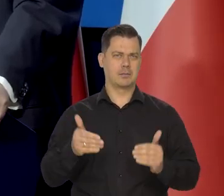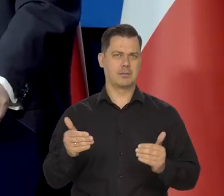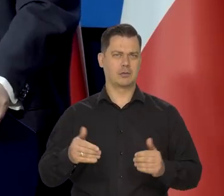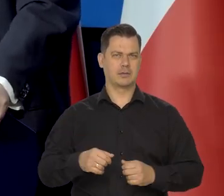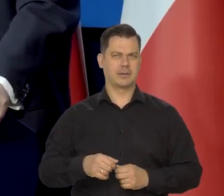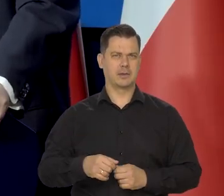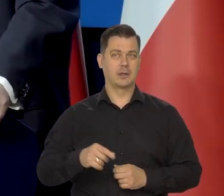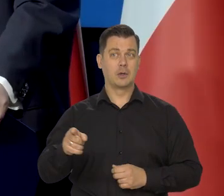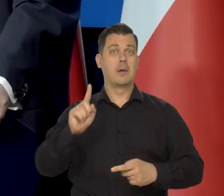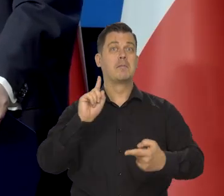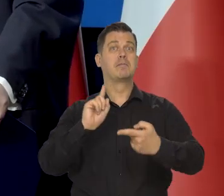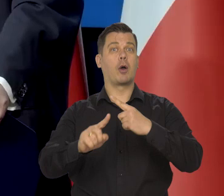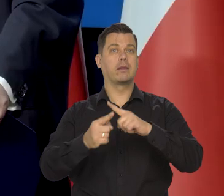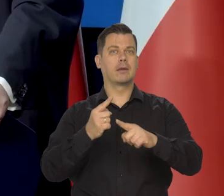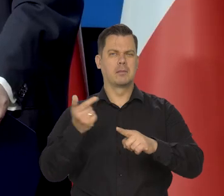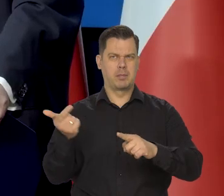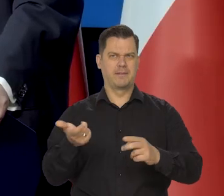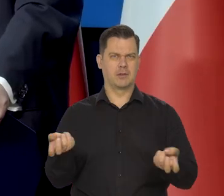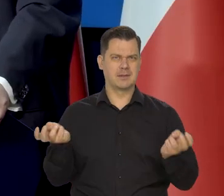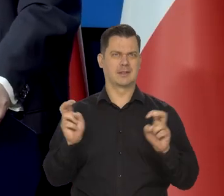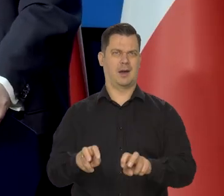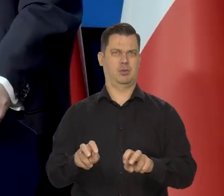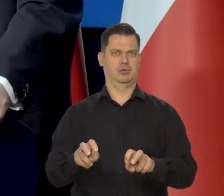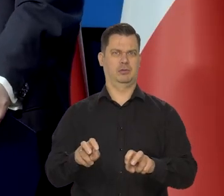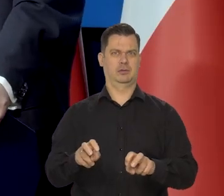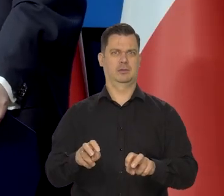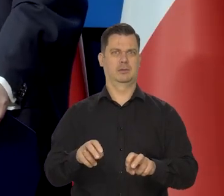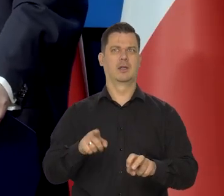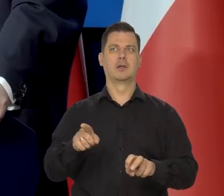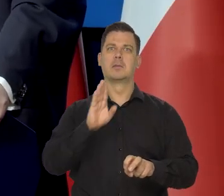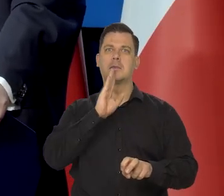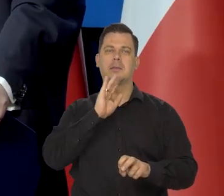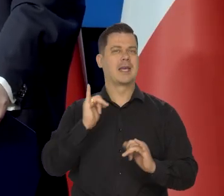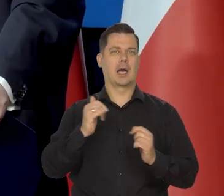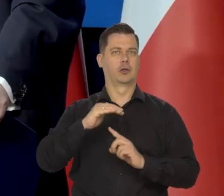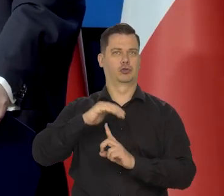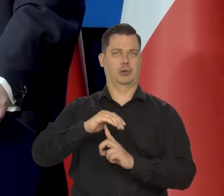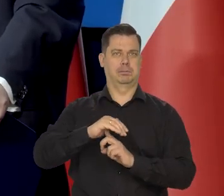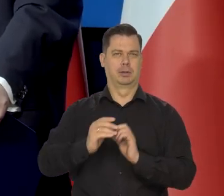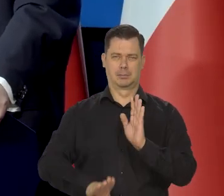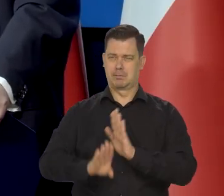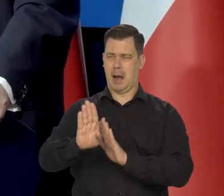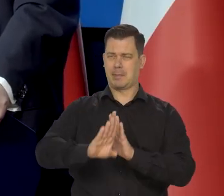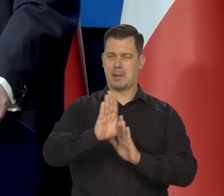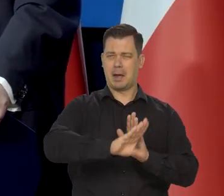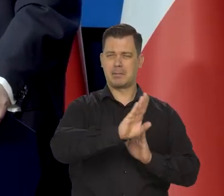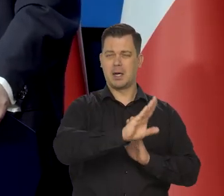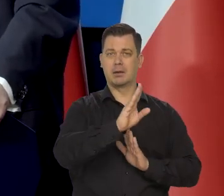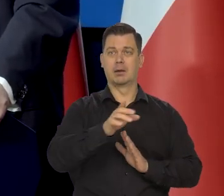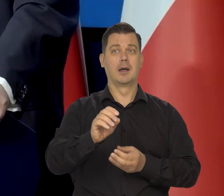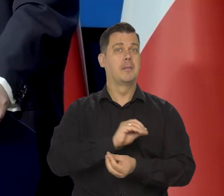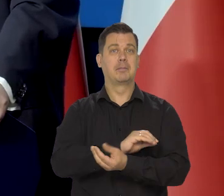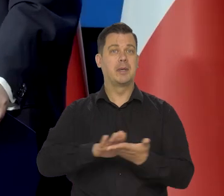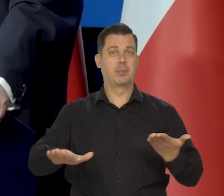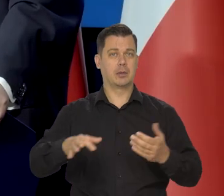No głównie Politechniki się powinny rozwijać — jak grzyby po deszczu powinny powstawać w Polsce i bezpłatne studia i stypendia.